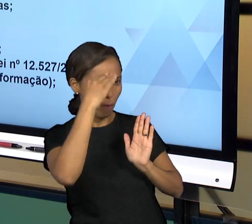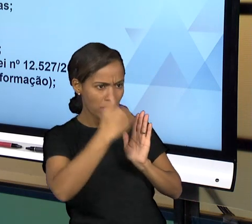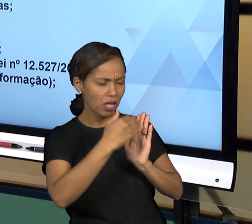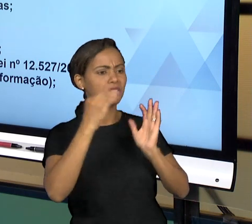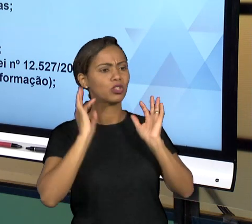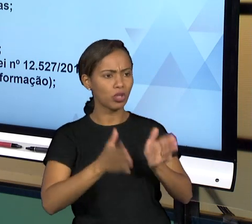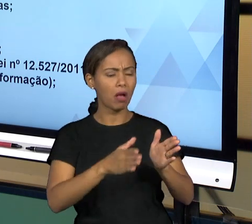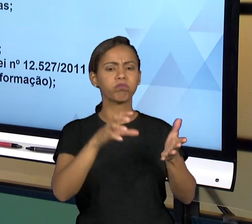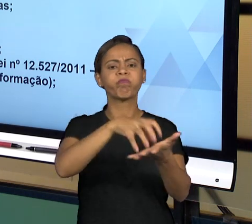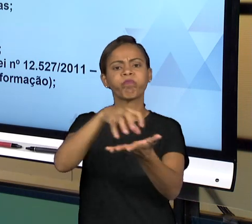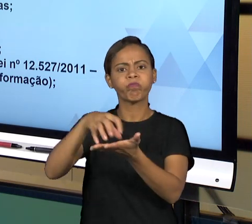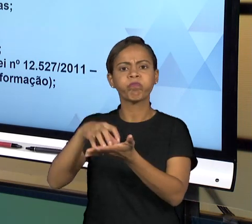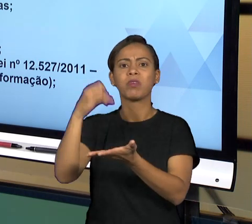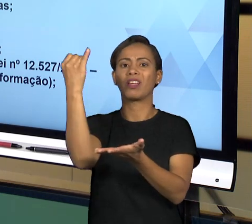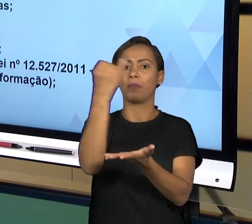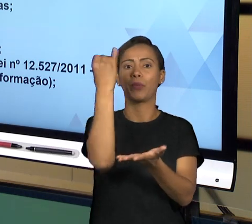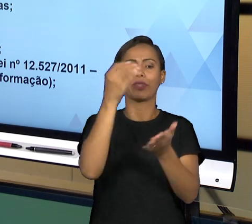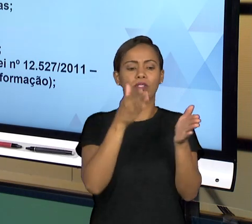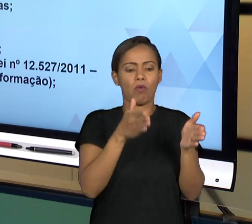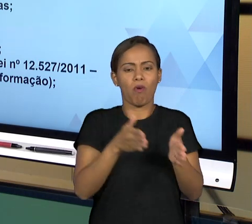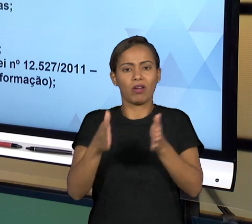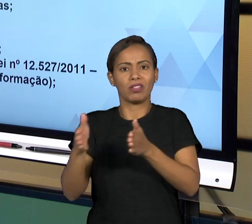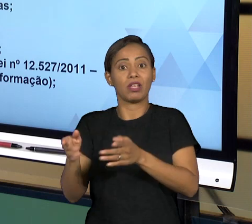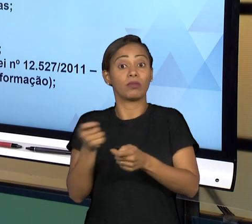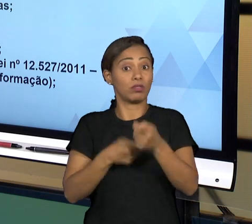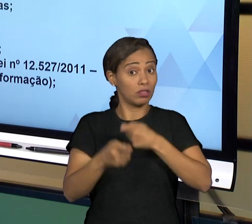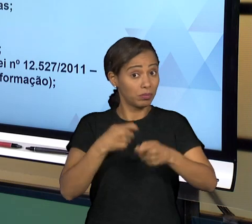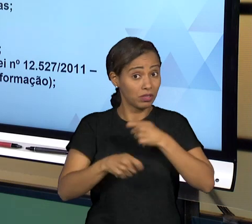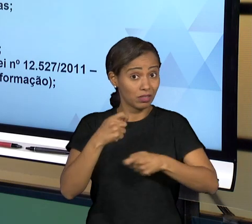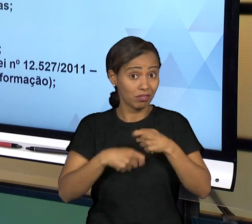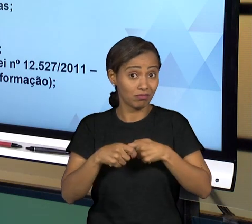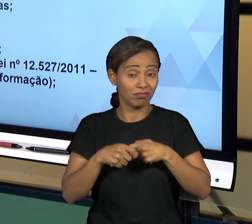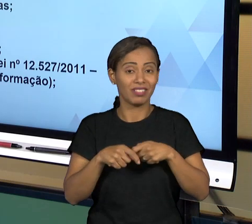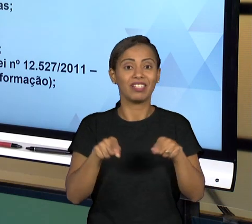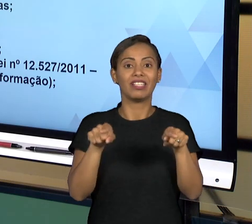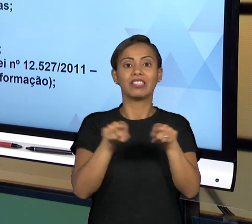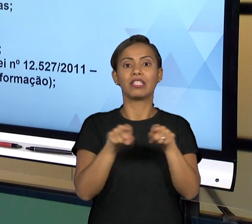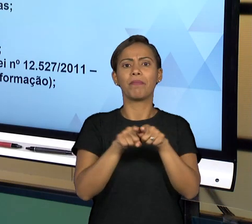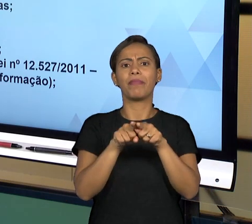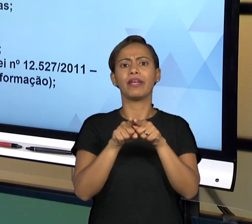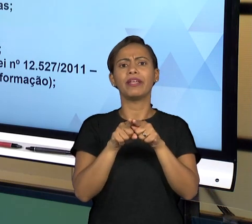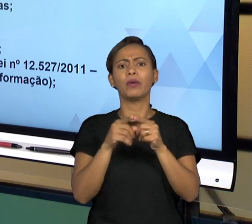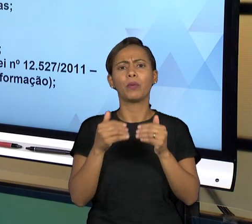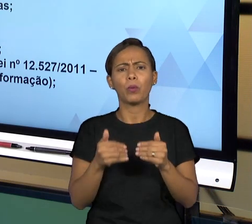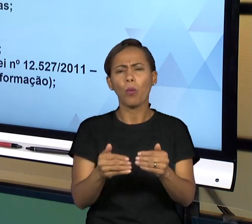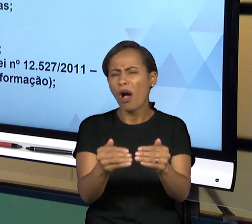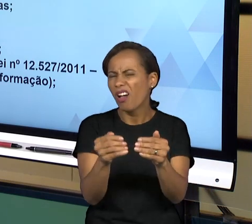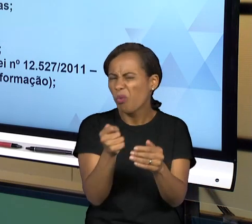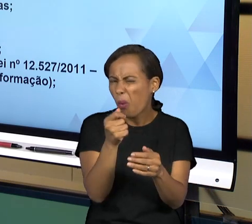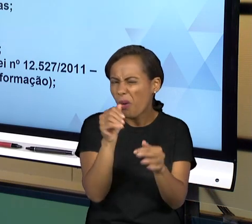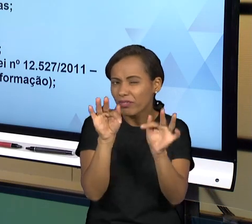GERAL E PARA FINALIZAR, JÁ DANDO UMA FINALIDADE A ESSE ASSUNTO, NÓS PODEMOS MENCIONAR AINDA QUE